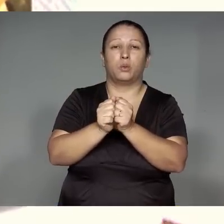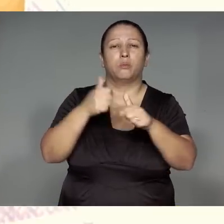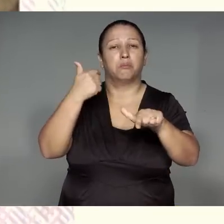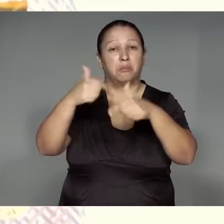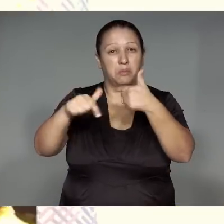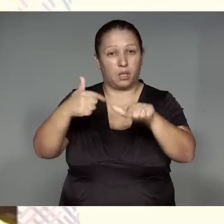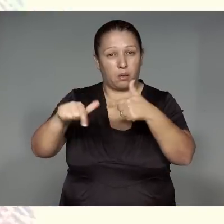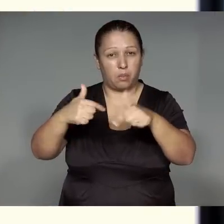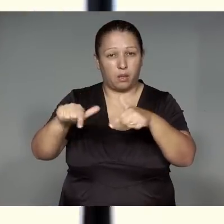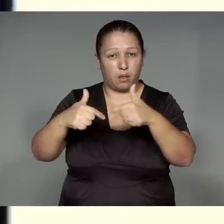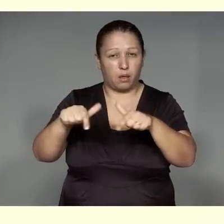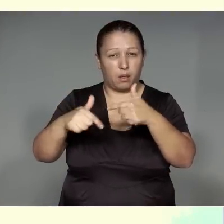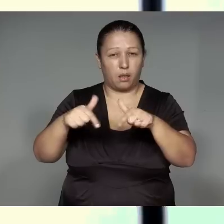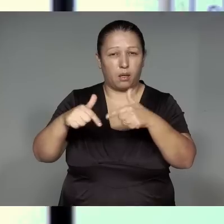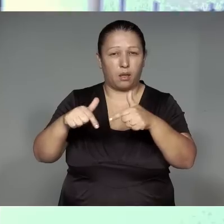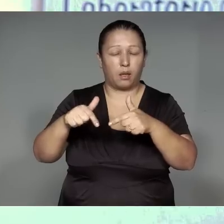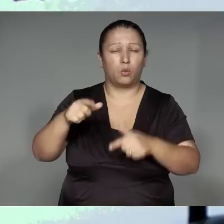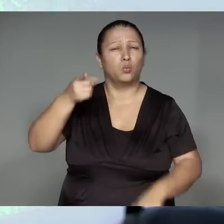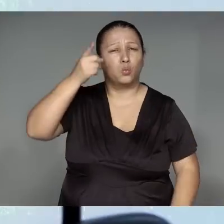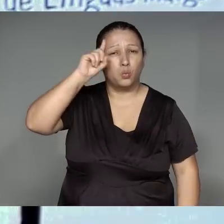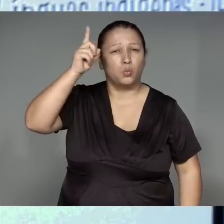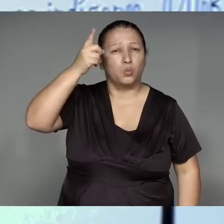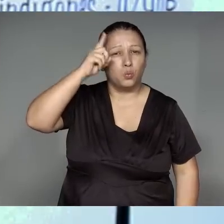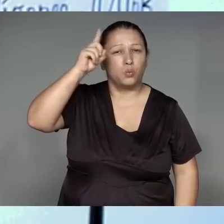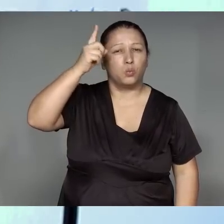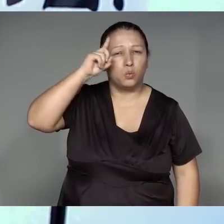Weporawykym, araha tete